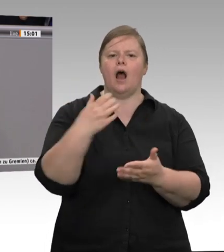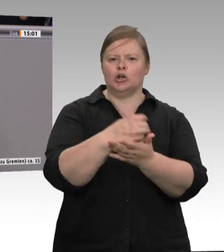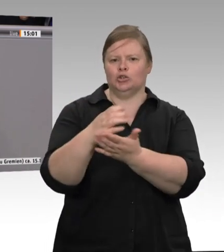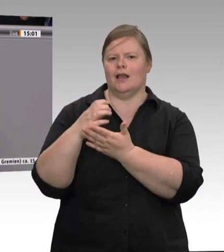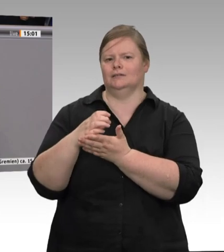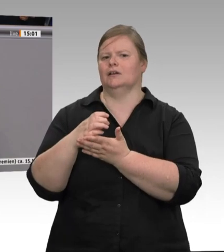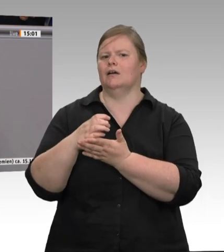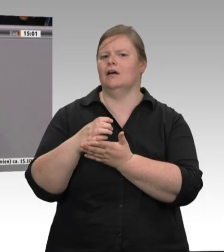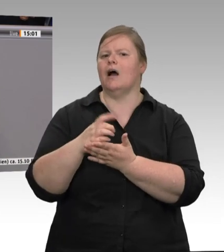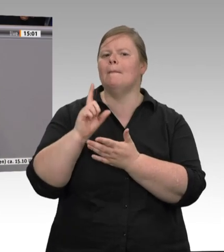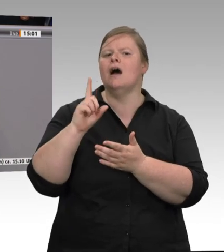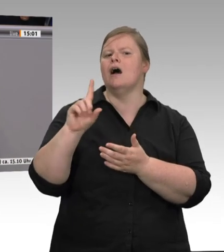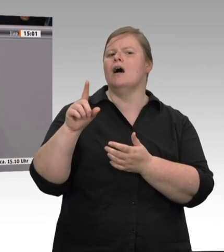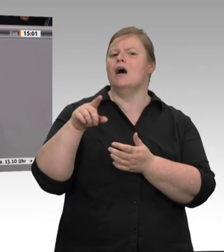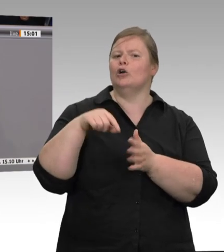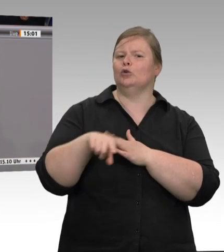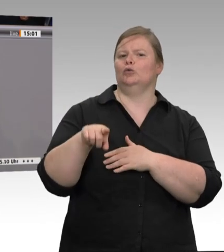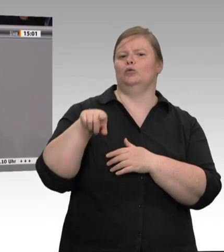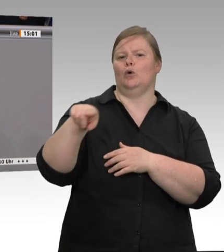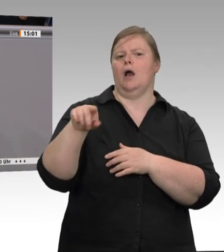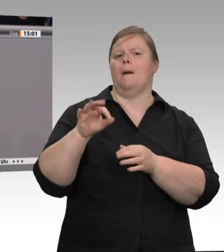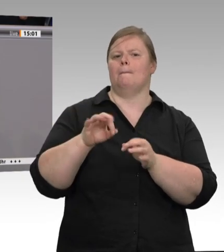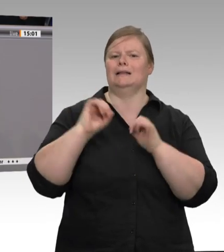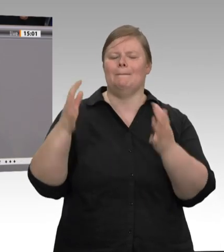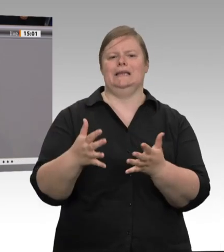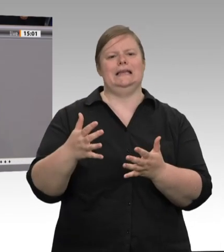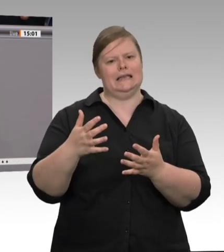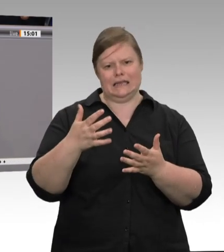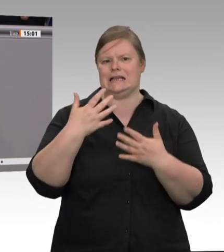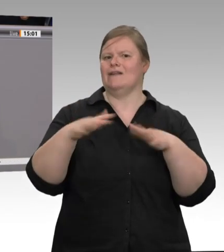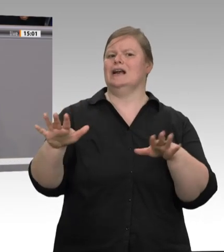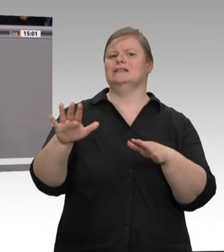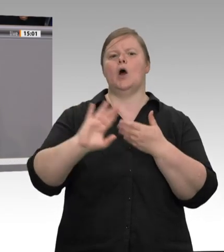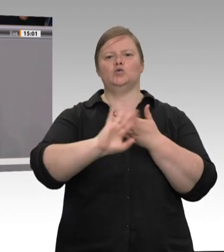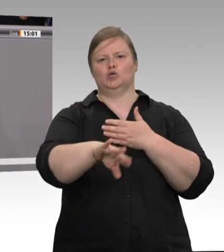Leiharbeitnehmer oder Zeitarbeitnehmer ist: Jeder in diesem Betrieb war betroffen.